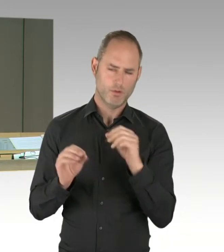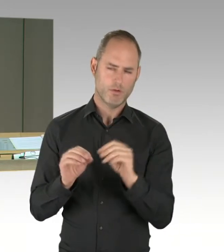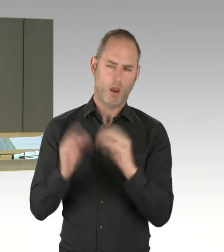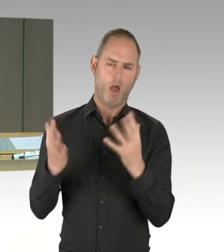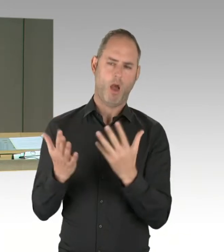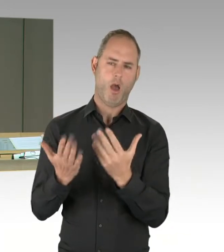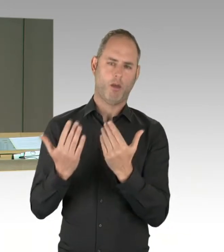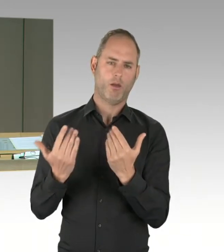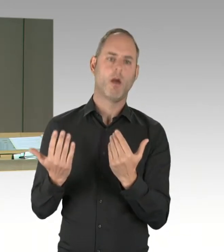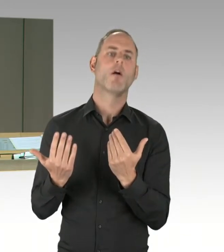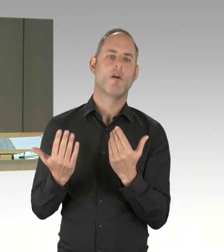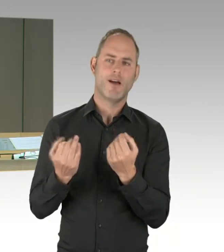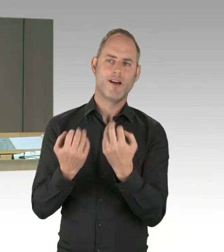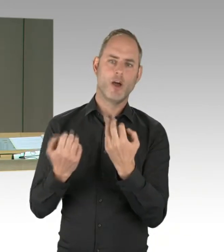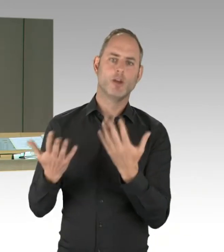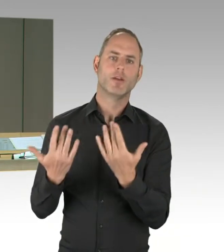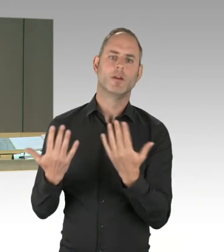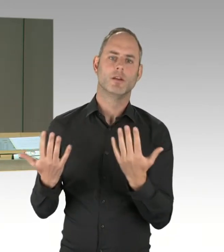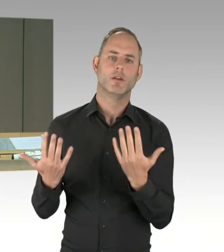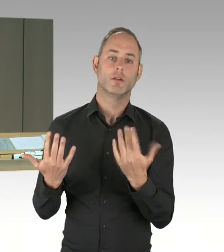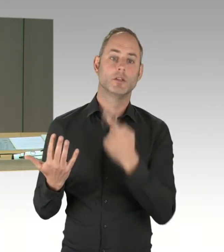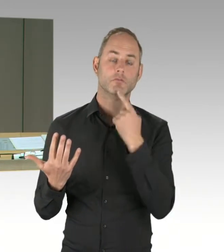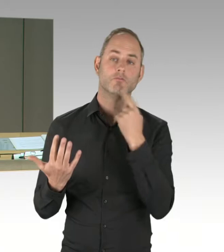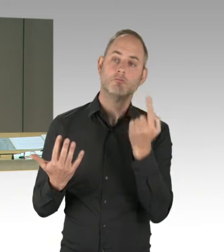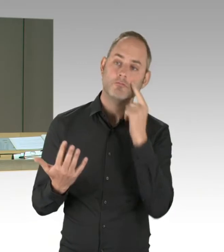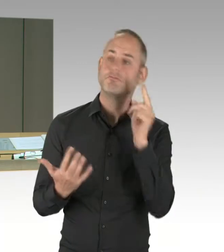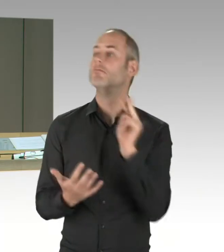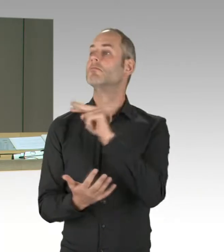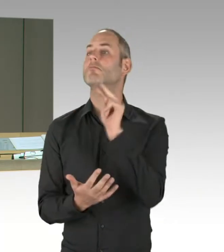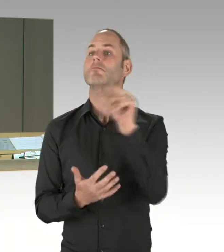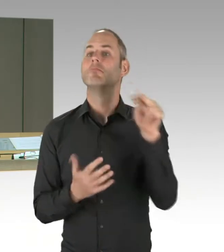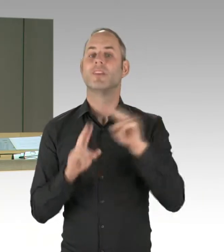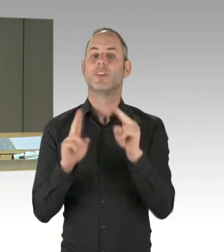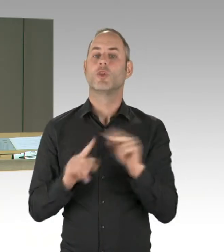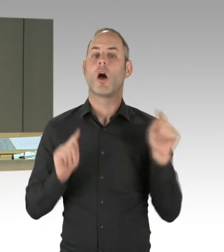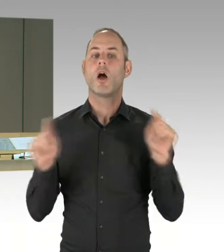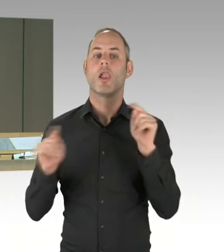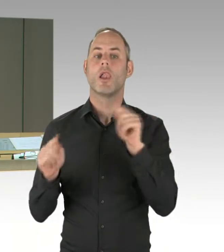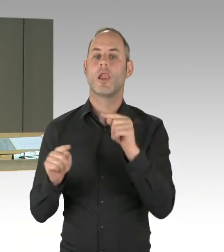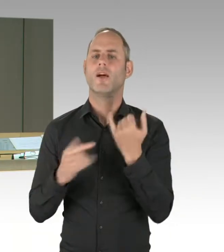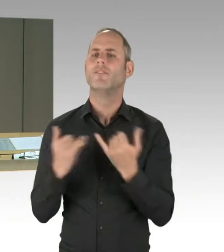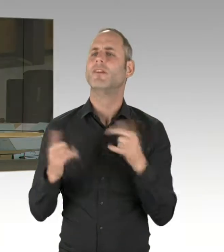auf einem gemeinsamen Antrag vom Kollegen Frank Zimmermann, Hakan Tas und mir zur Frage, was wir gegen Terror tun.